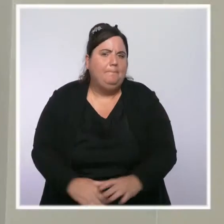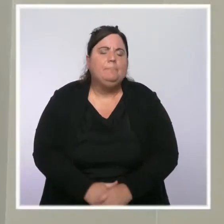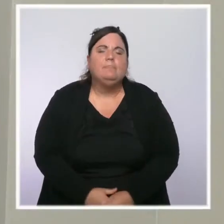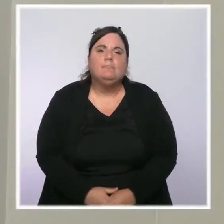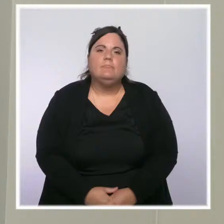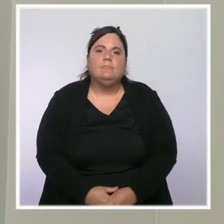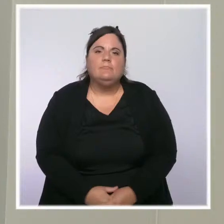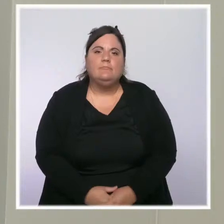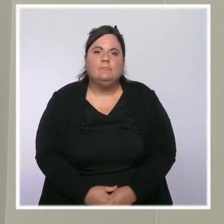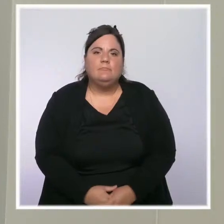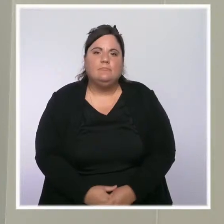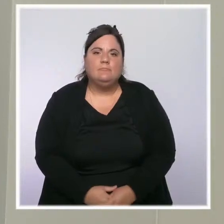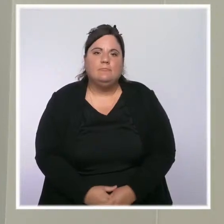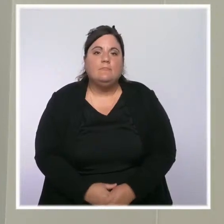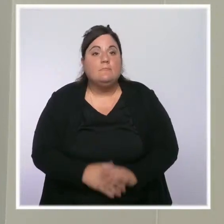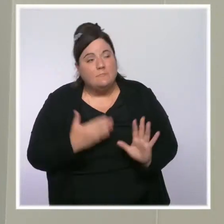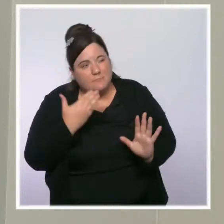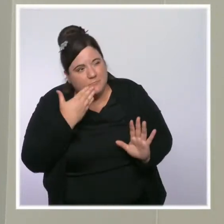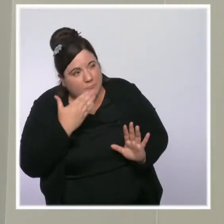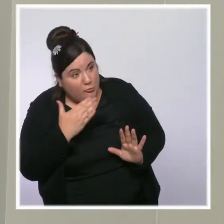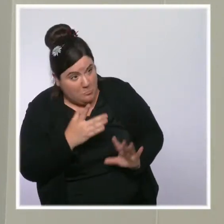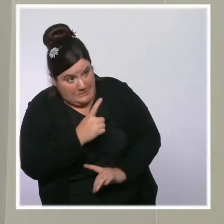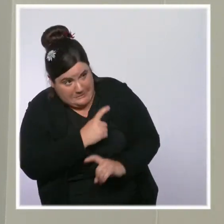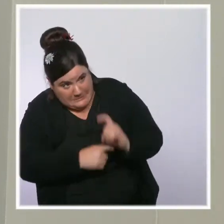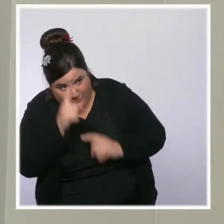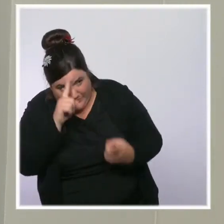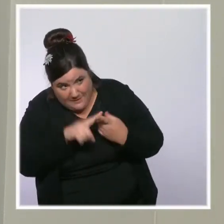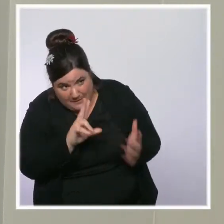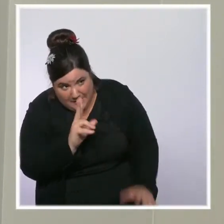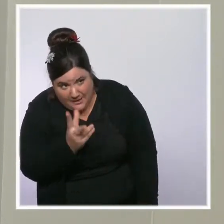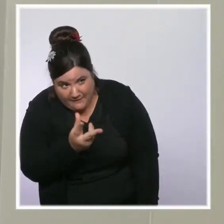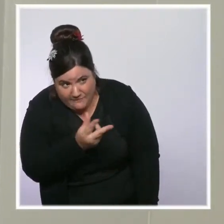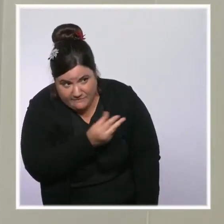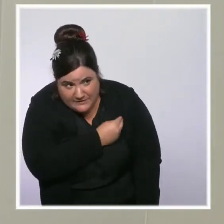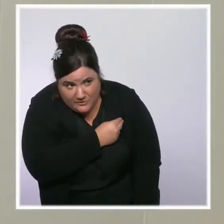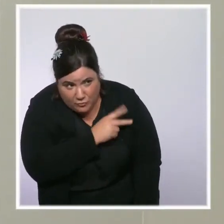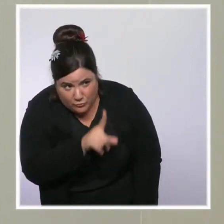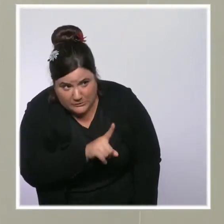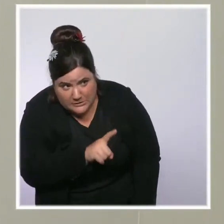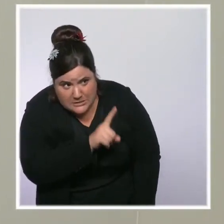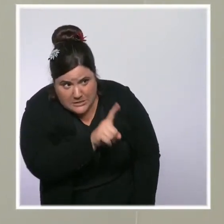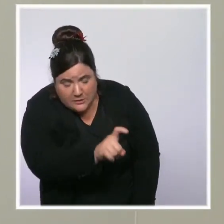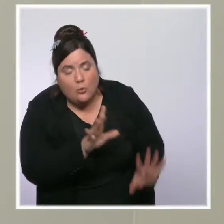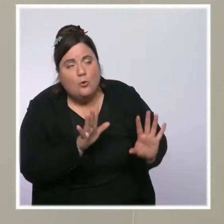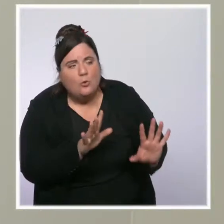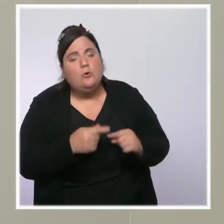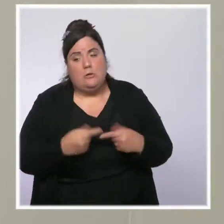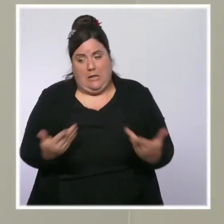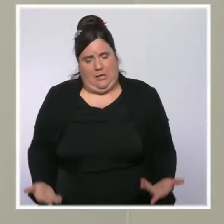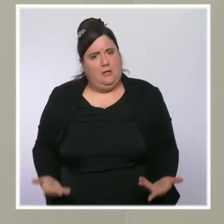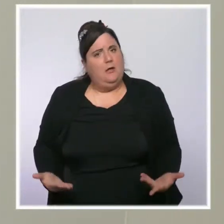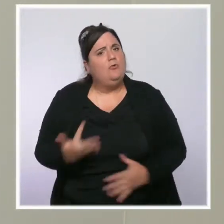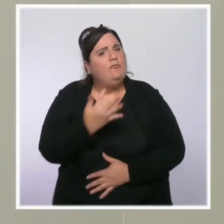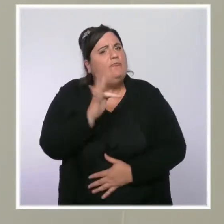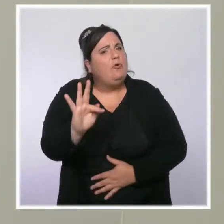Je voulais revenir sur la vaccination. On a atteint un très haut niveau en France à la fin de cet été,